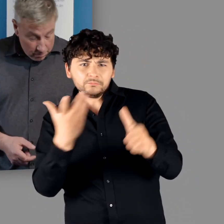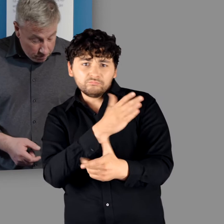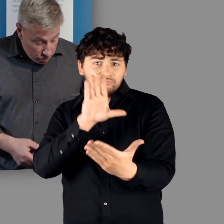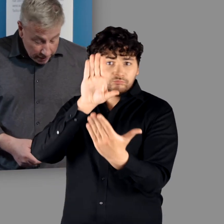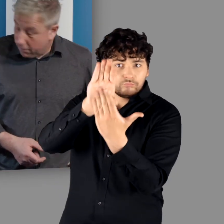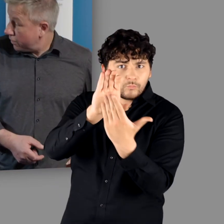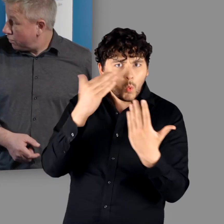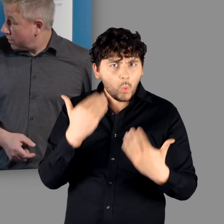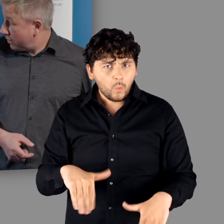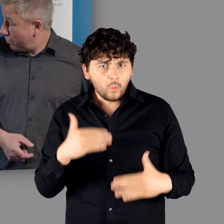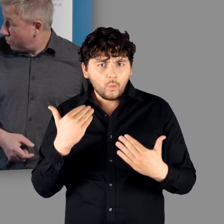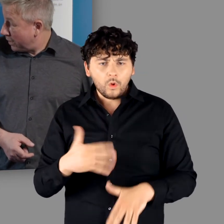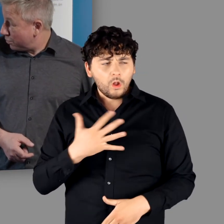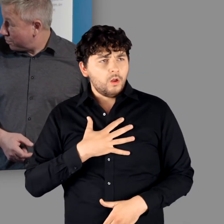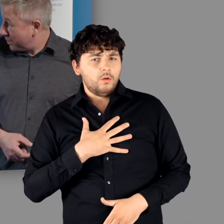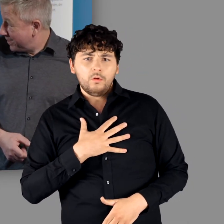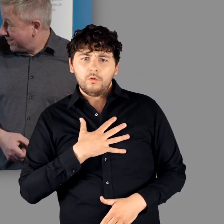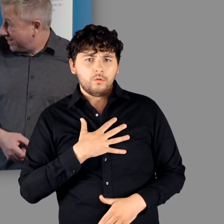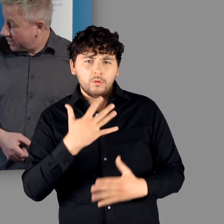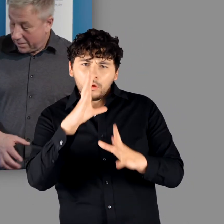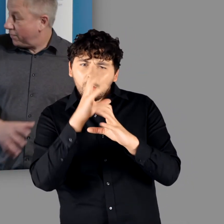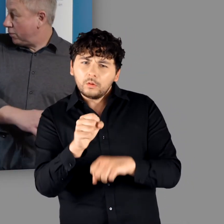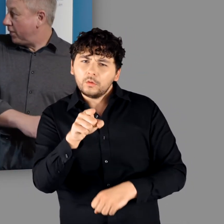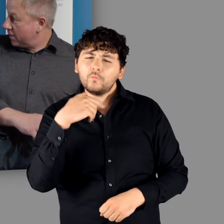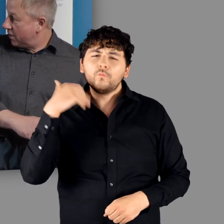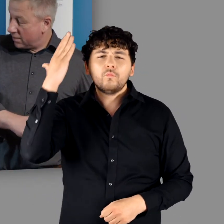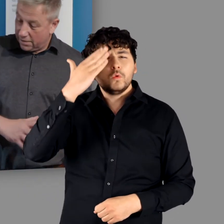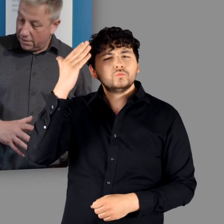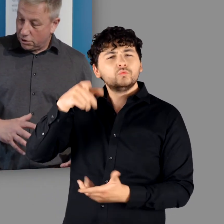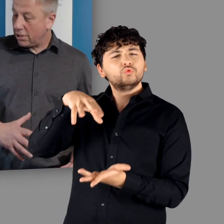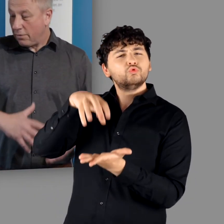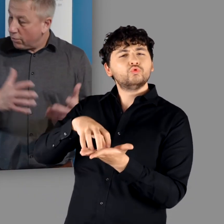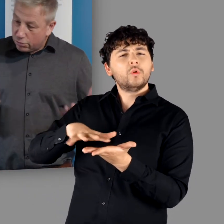"Das steckt noch voller Überraschungen." - "Ja." "Das finde ich faszinierend, sich diese Stadt in